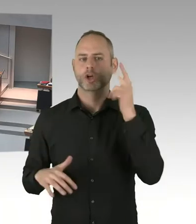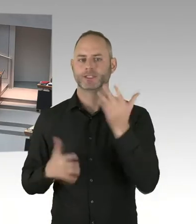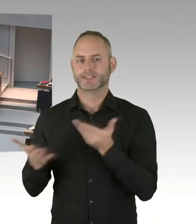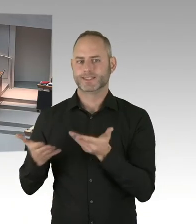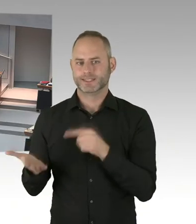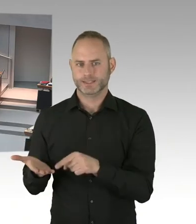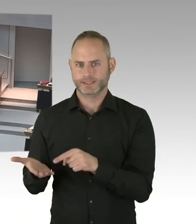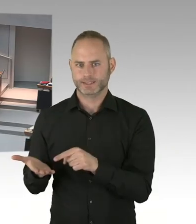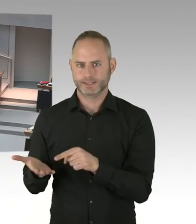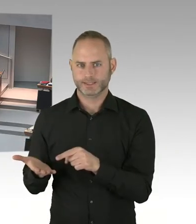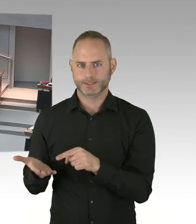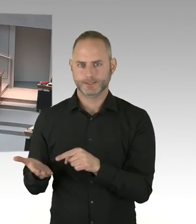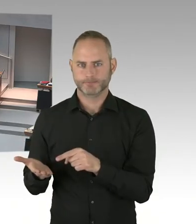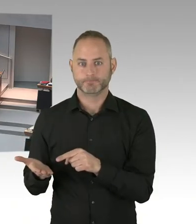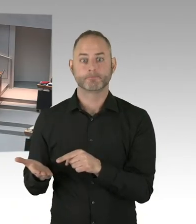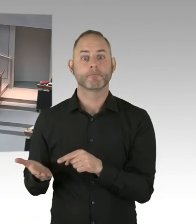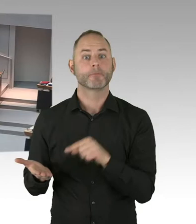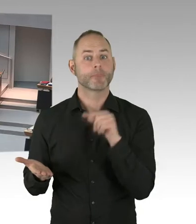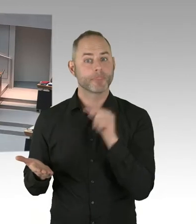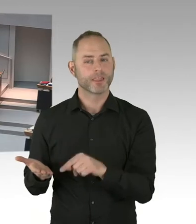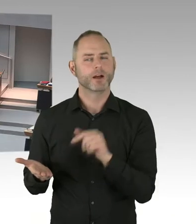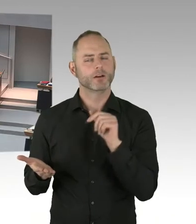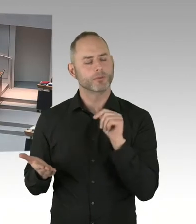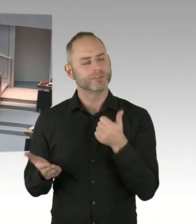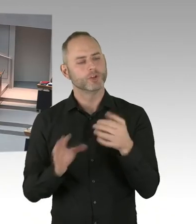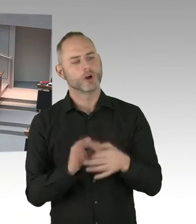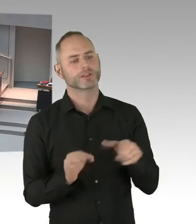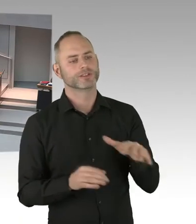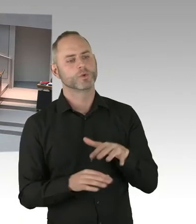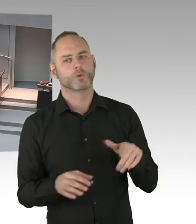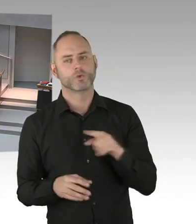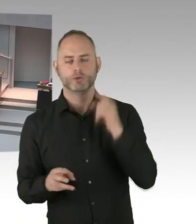ist schon in enger Abstimmung mit den Bundesbehörden,